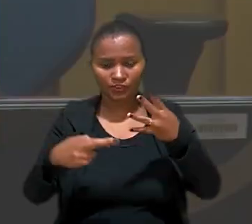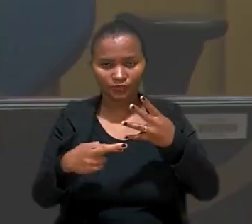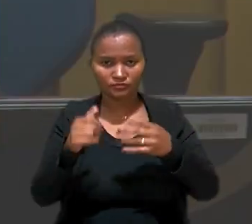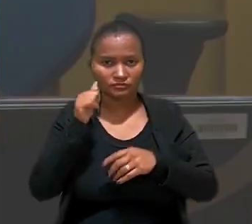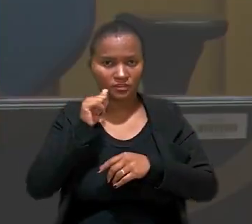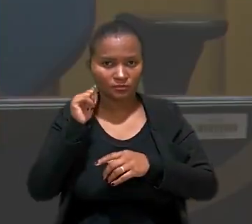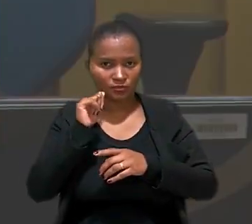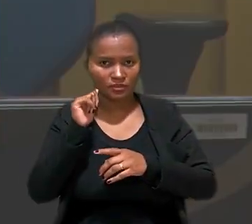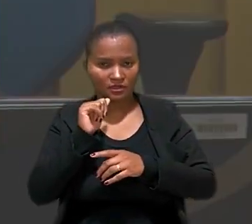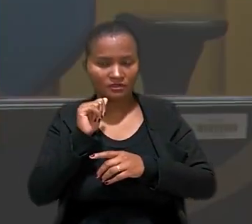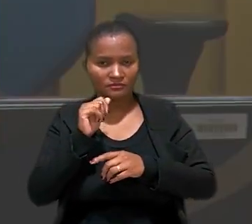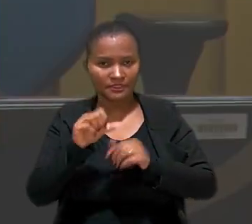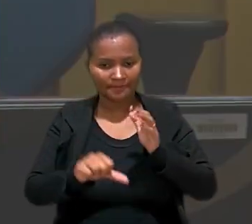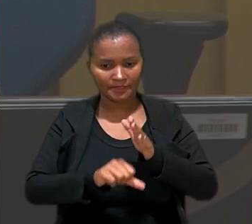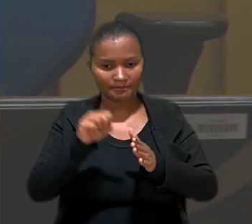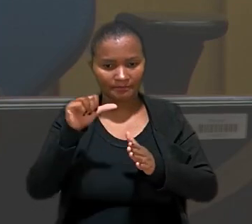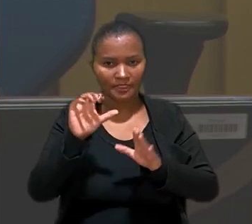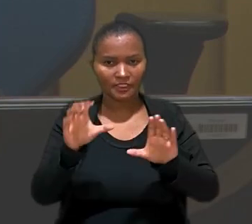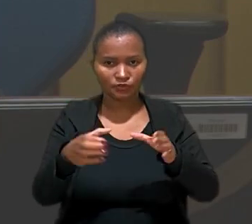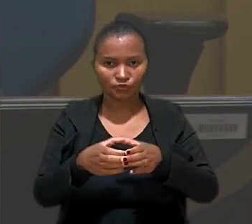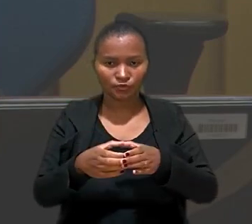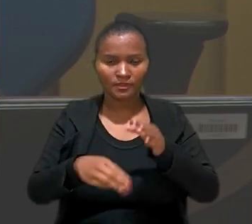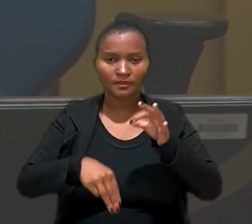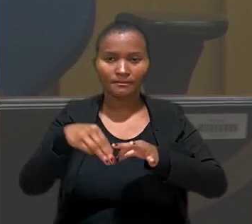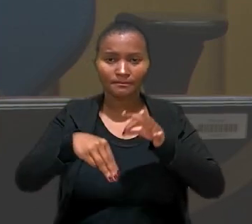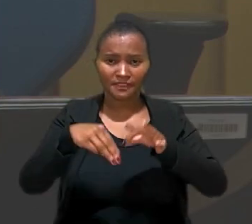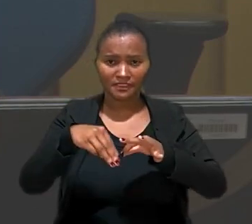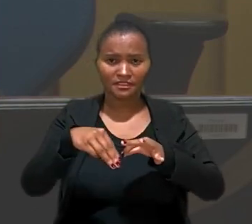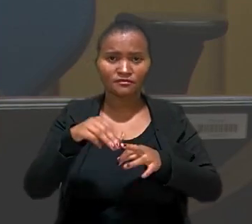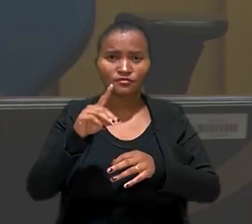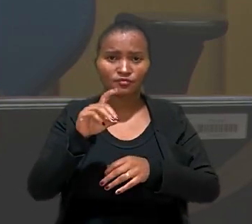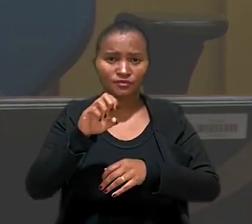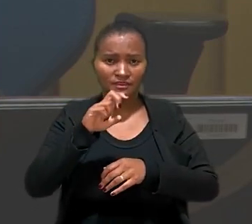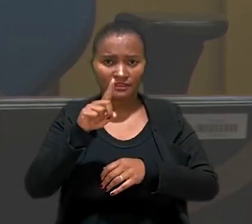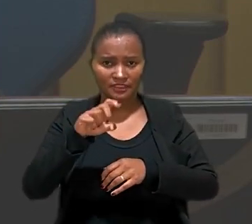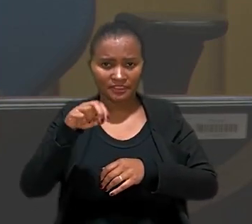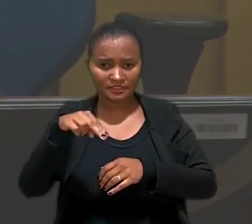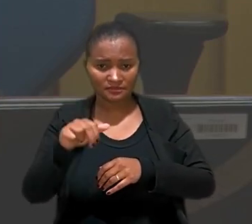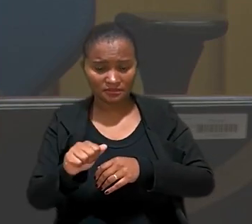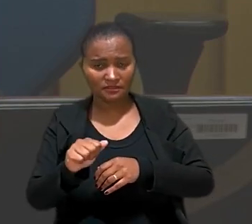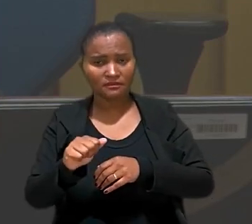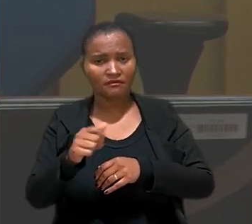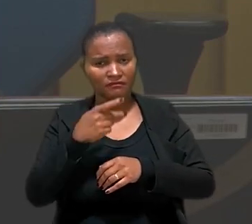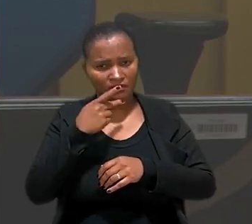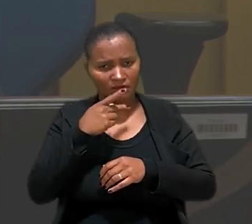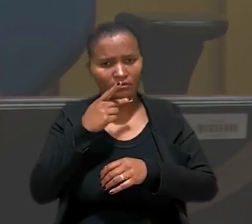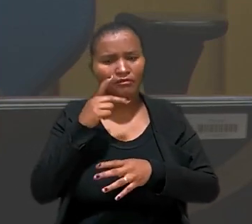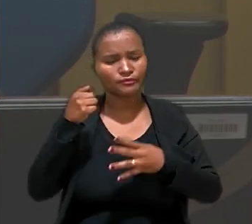da teleatendente na 1ª Turma, ministro Dezena da Silva, destacou que a matéria tem jurisprudência